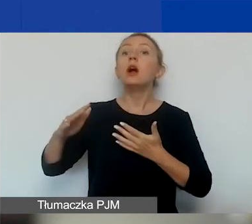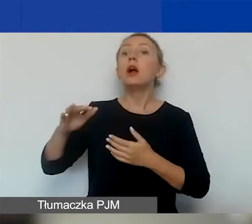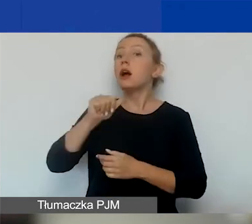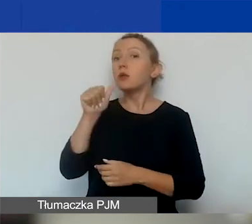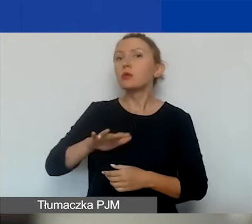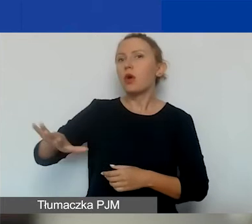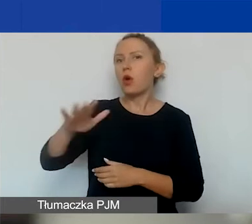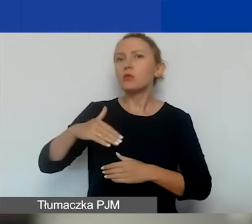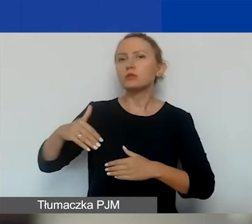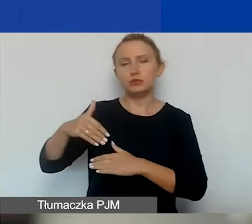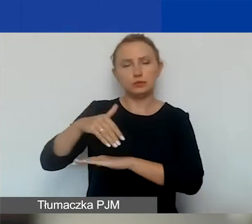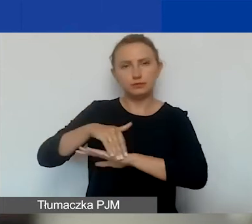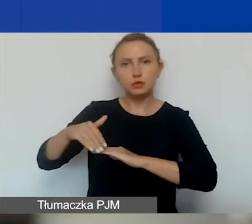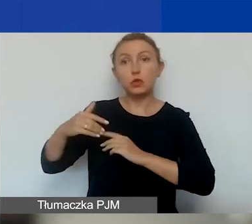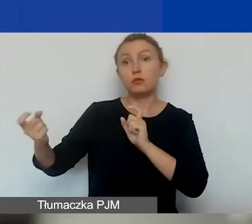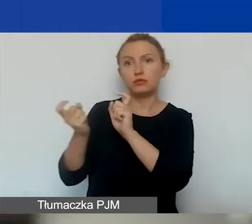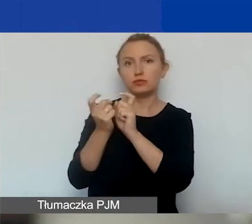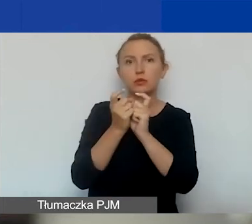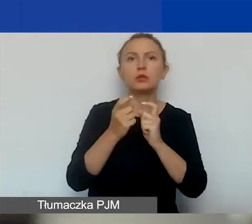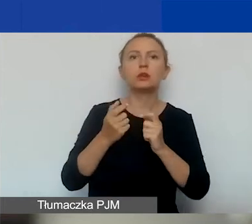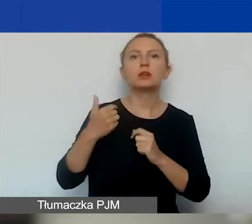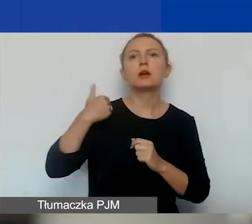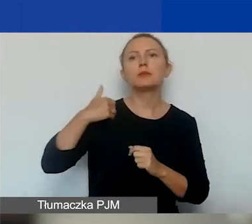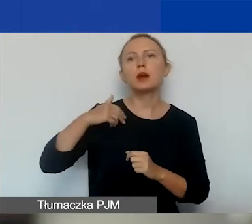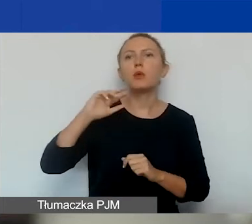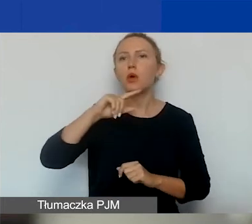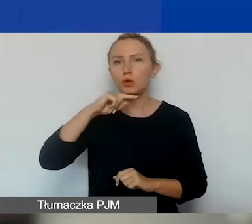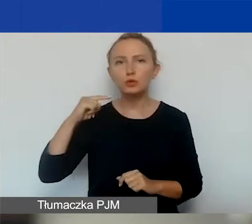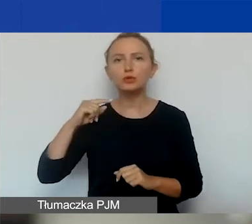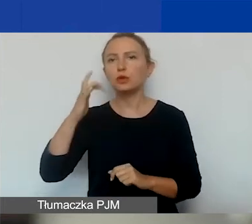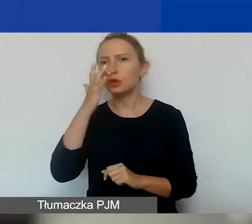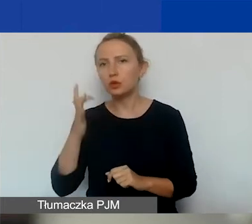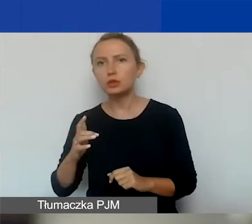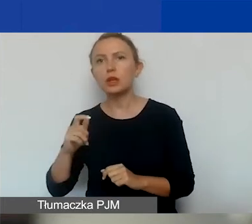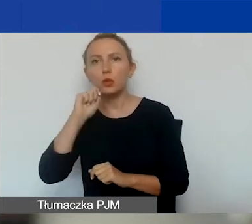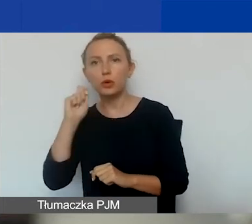które graniczą z Polską, tj. Białoruś, Rosja, Ukraina, i z Państw-Darczyńców.